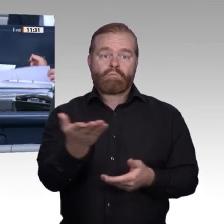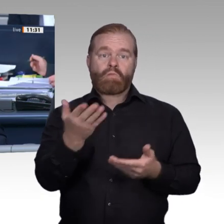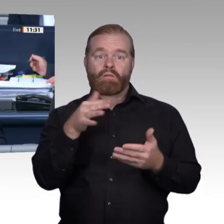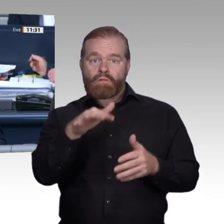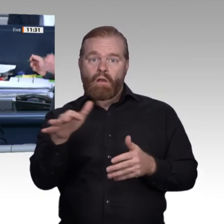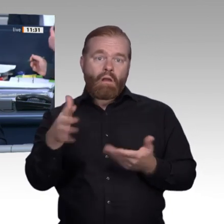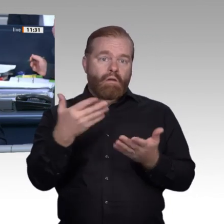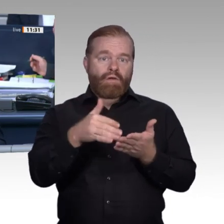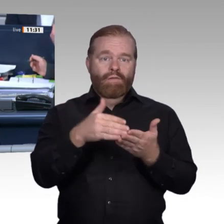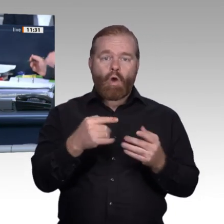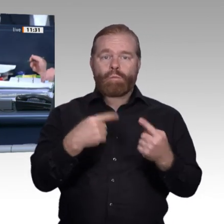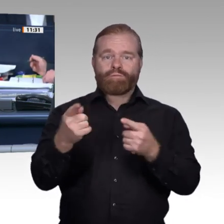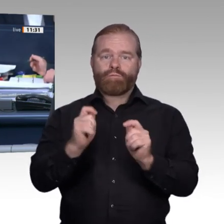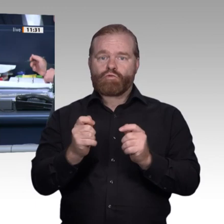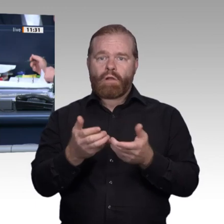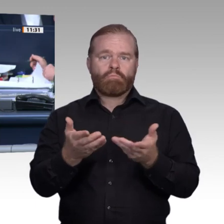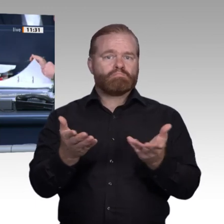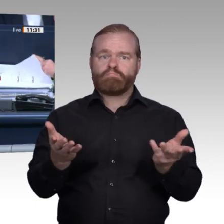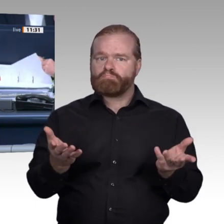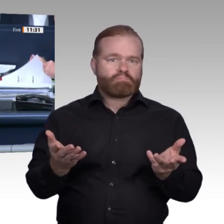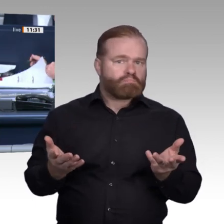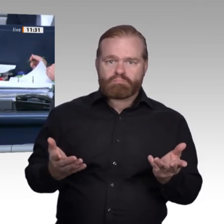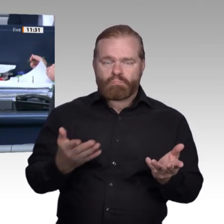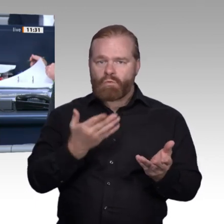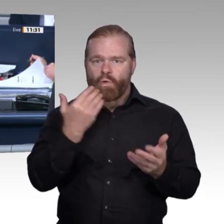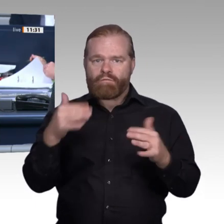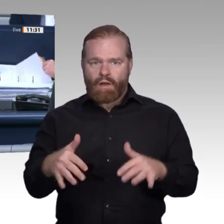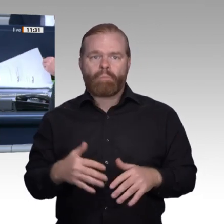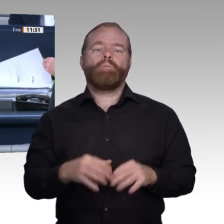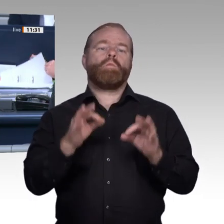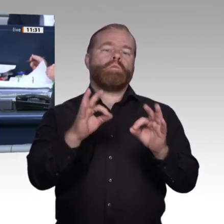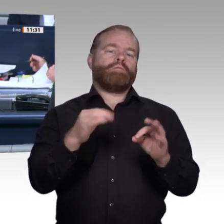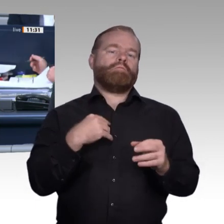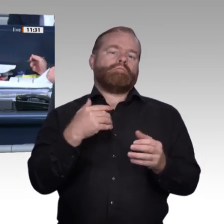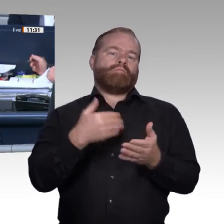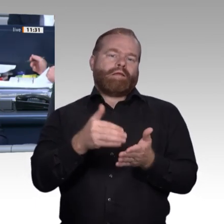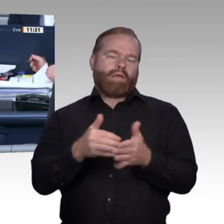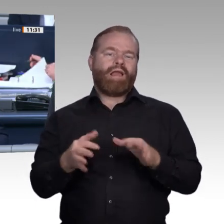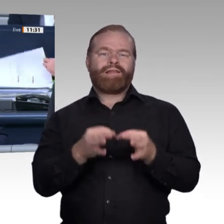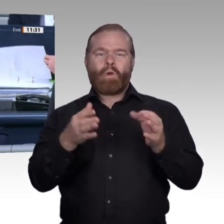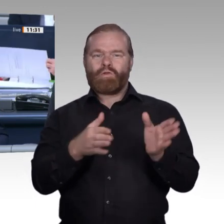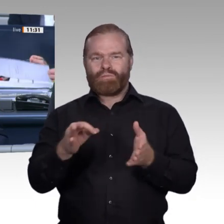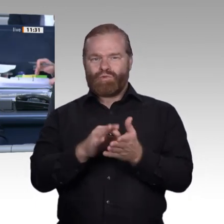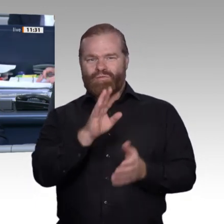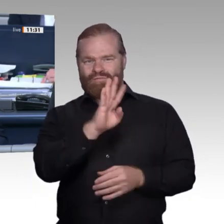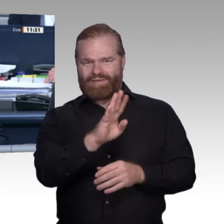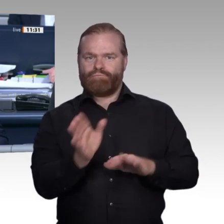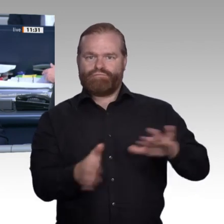interfraktionellen Vereinbarung sind für die Aussprache 60 Minuten vorgesehen. – Ich höre keinen Widerspruch. Dann ist das so beschlossen. Ich eröffne